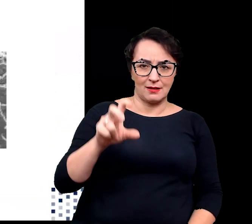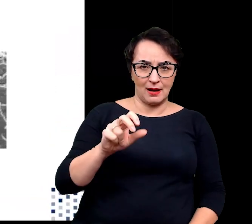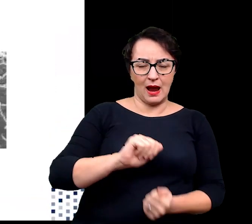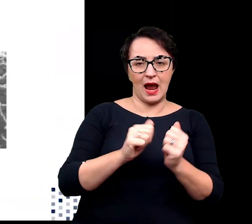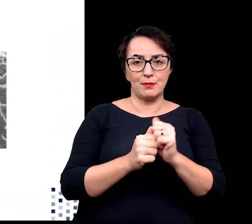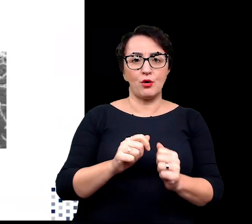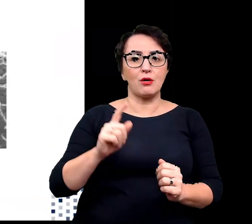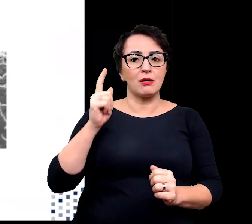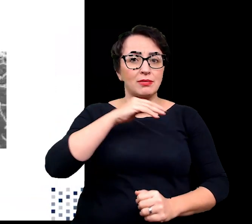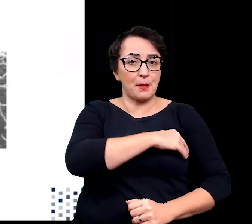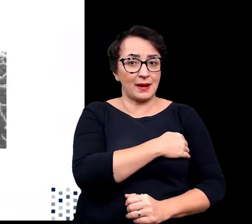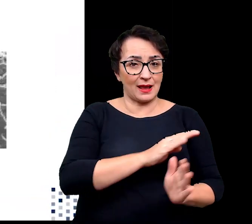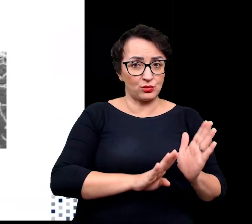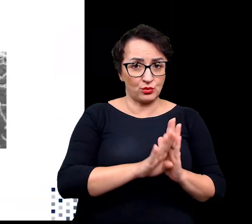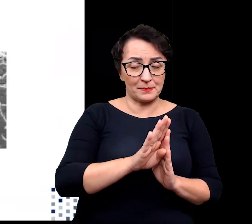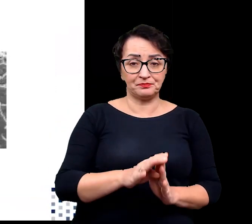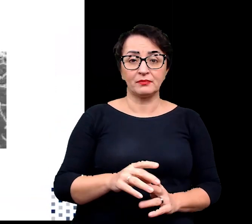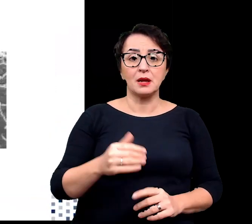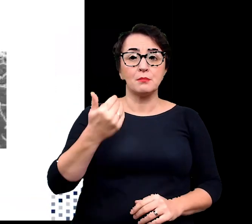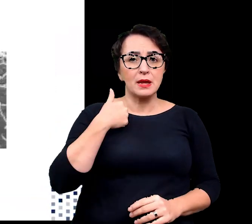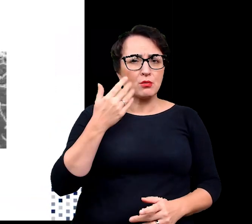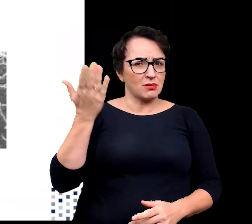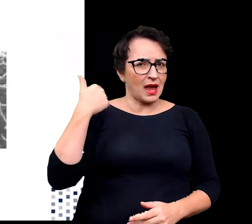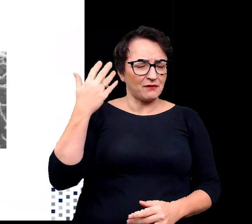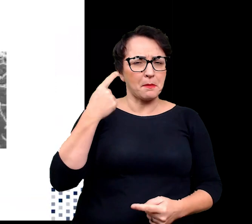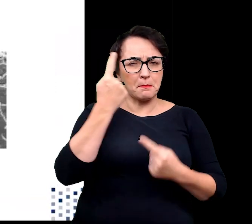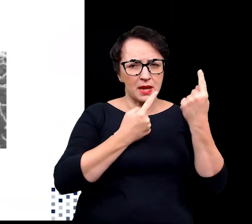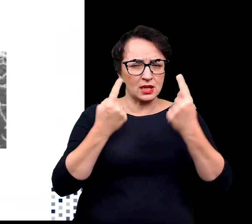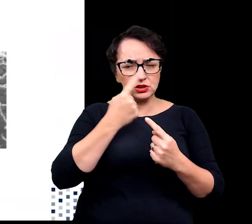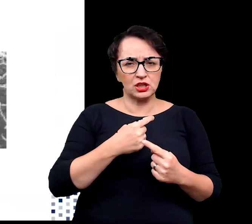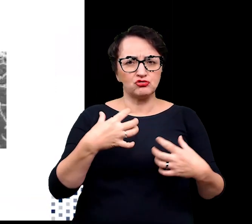Jeszcze do niedawna sądzono, że życie nie może istnieć w warunkach ekstremalnych.